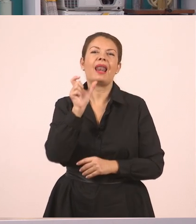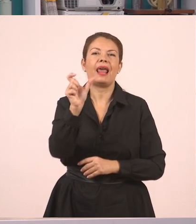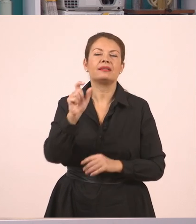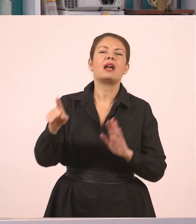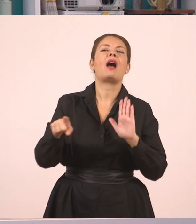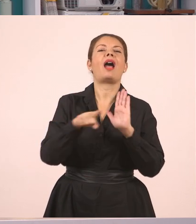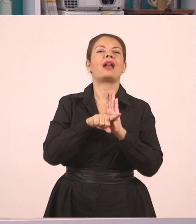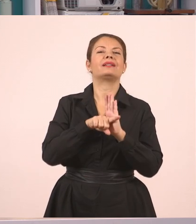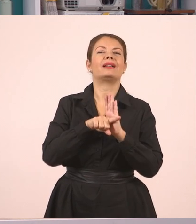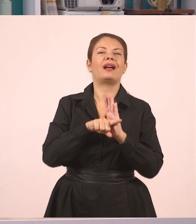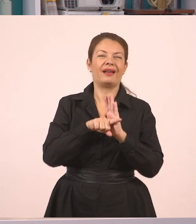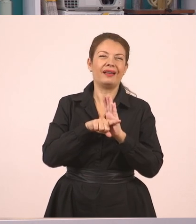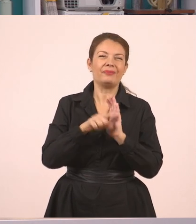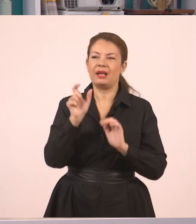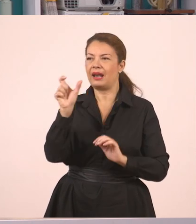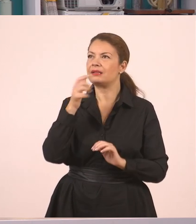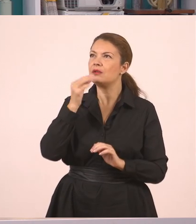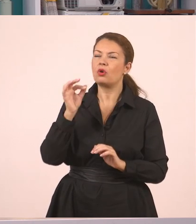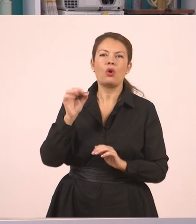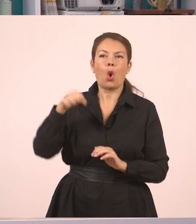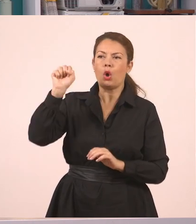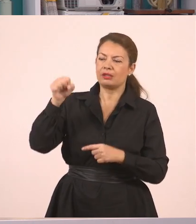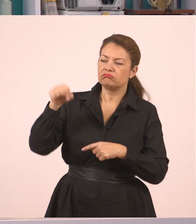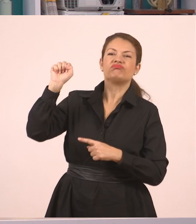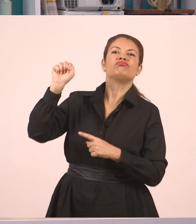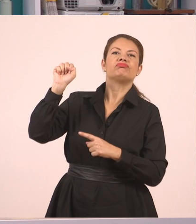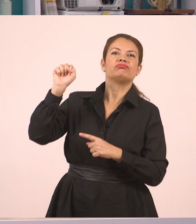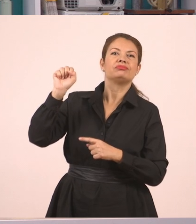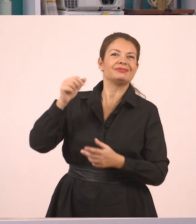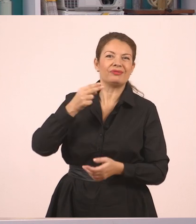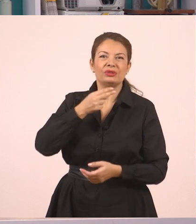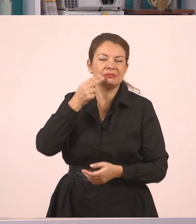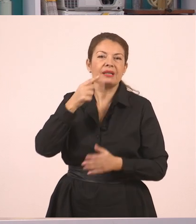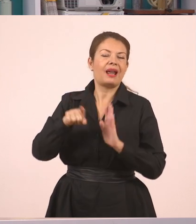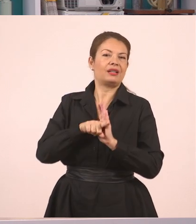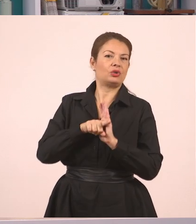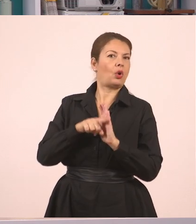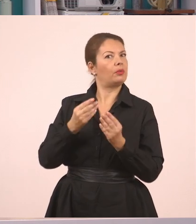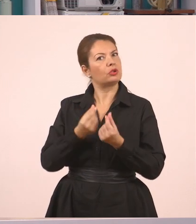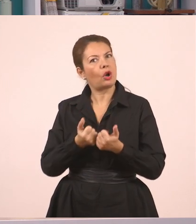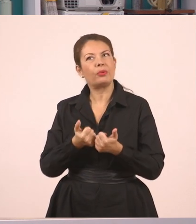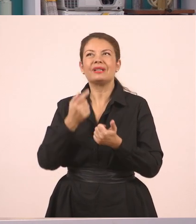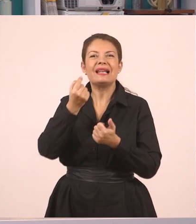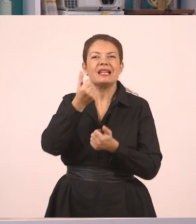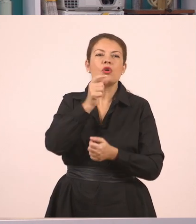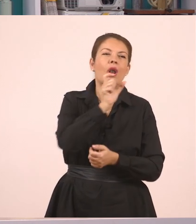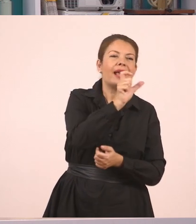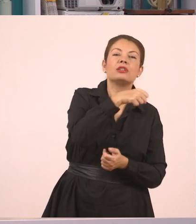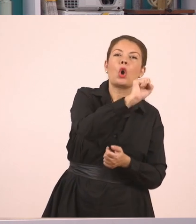Ή ότι η απάντησή μας ήταν αρνητική. Δηλαδή μπορώ να βάλω δικά μου ρηματάκια, να προσθέσω δικές μου λέξεις,